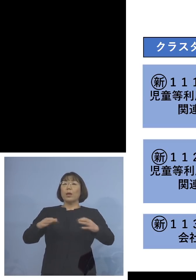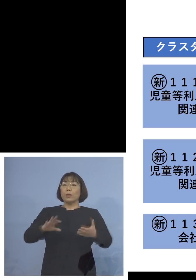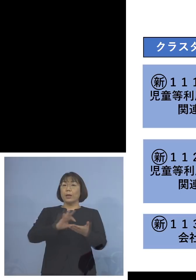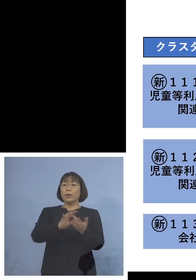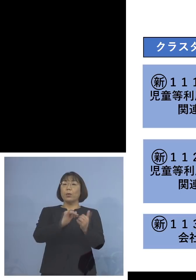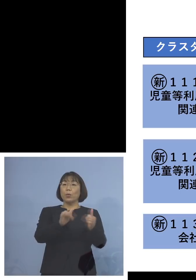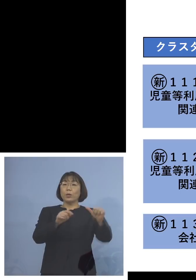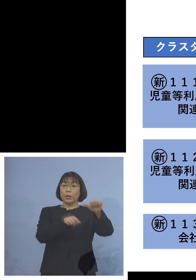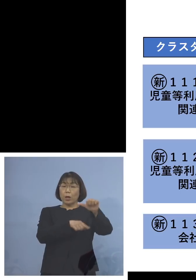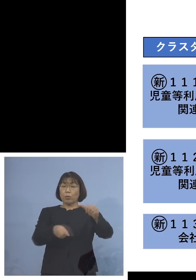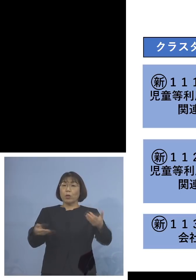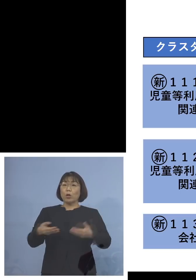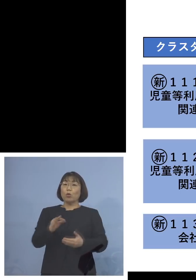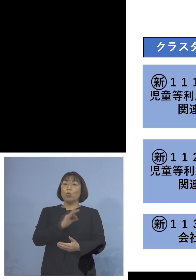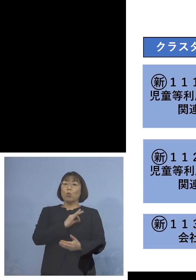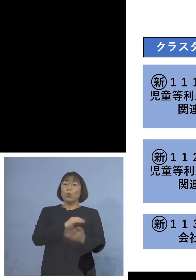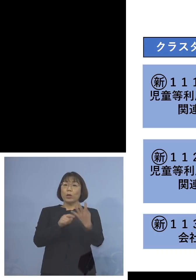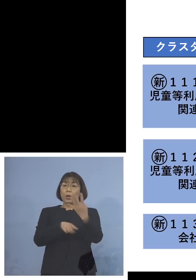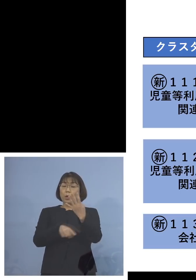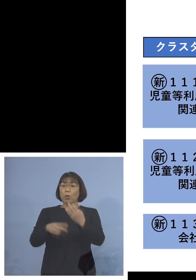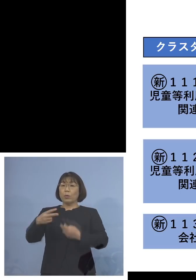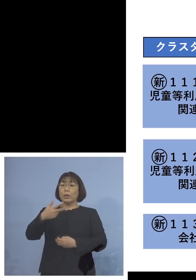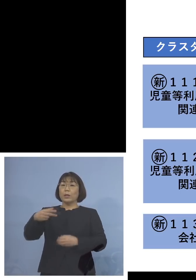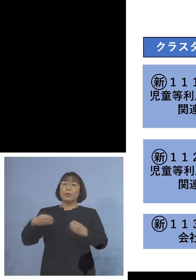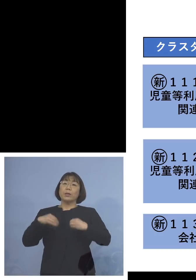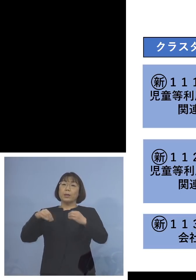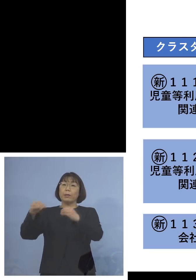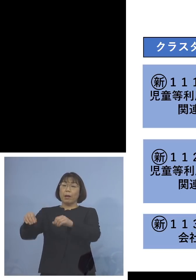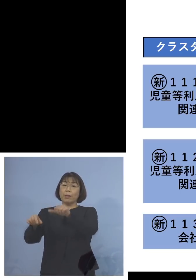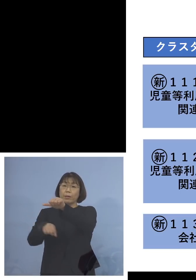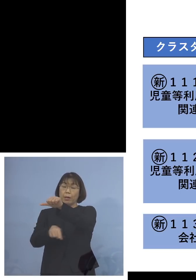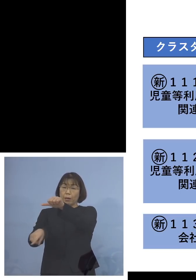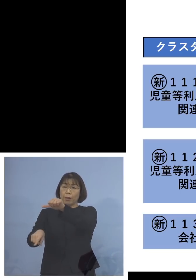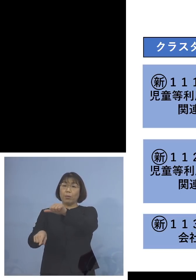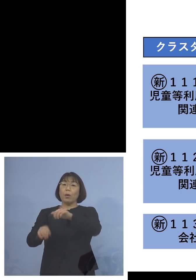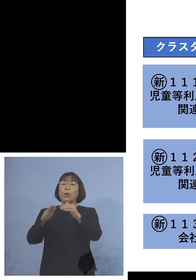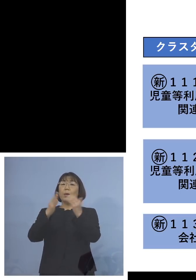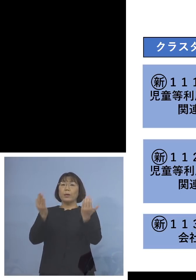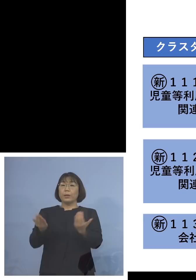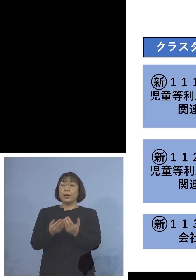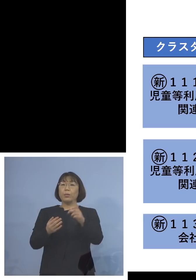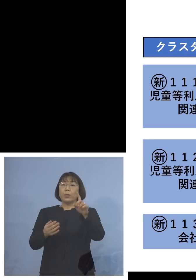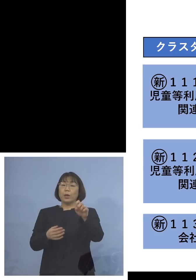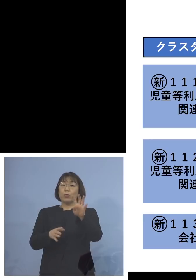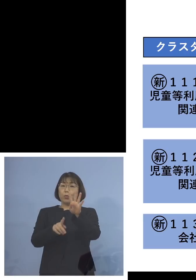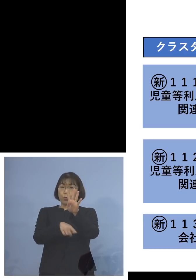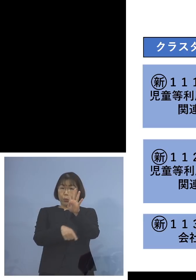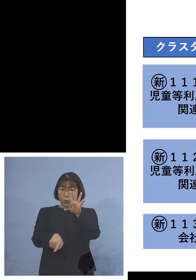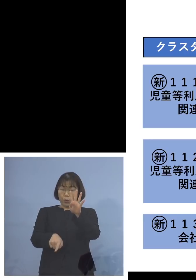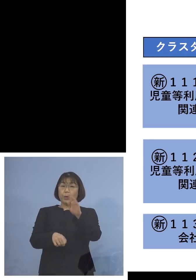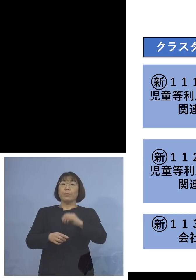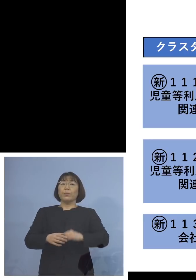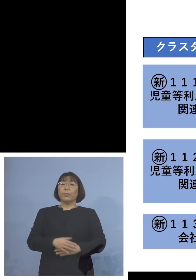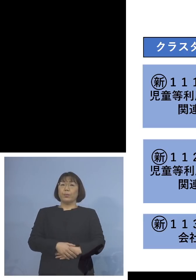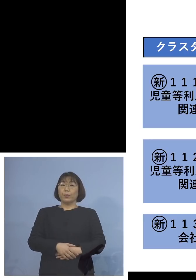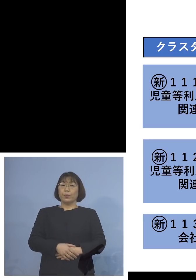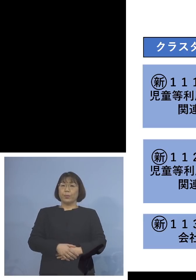職員が4名、二次感染が5名 合わせて14名の関連クラスターに